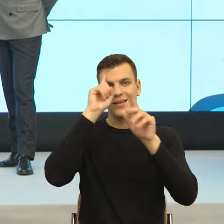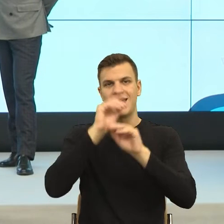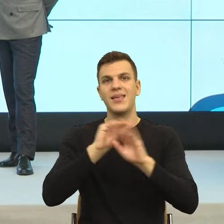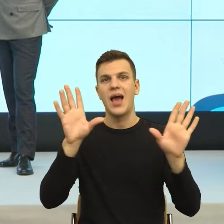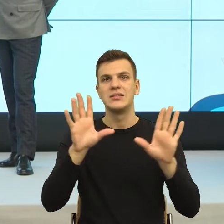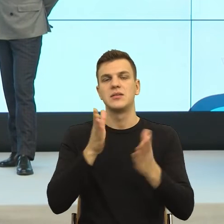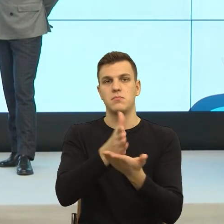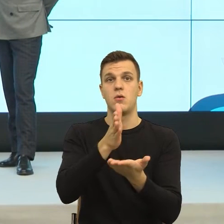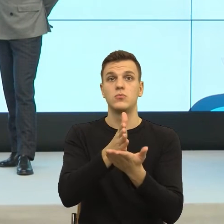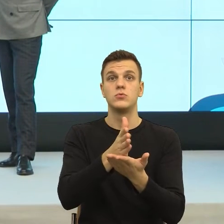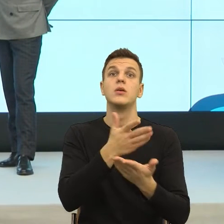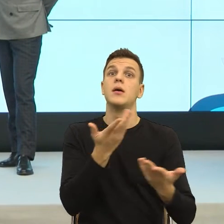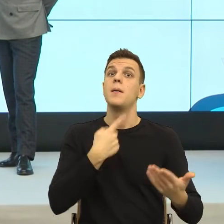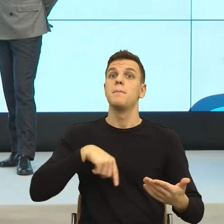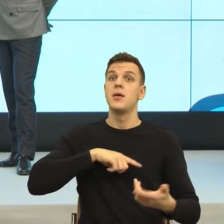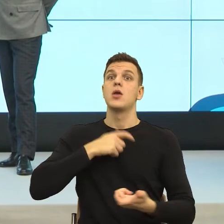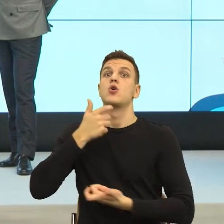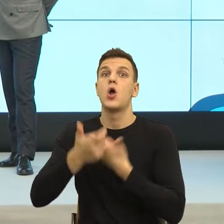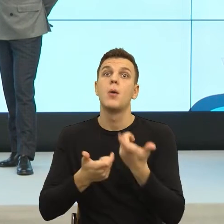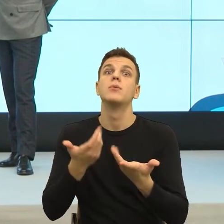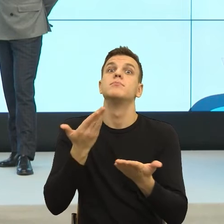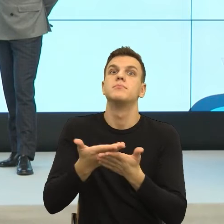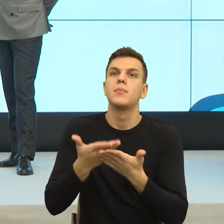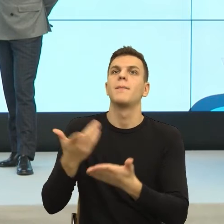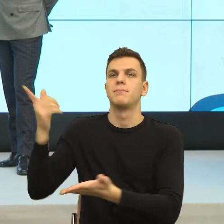ktoś się posługuje, konstruując umowę, a na ile ona jest mechanizmem